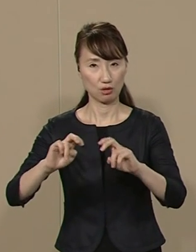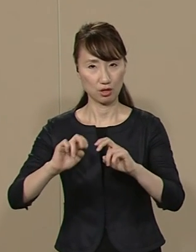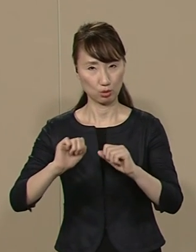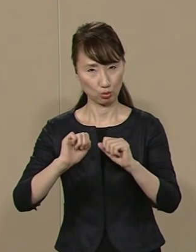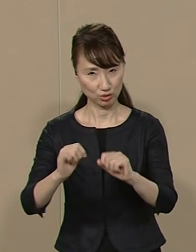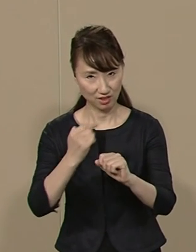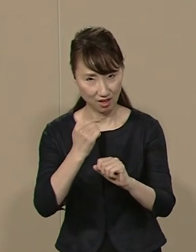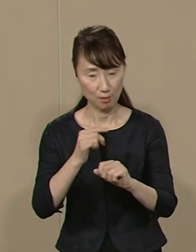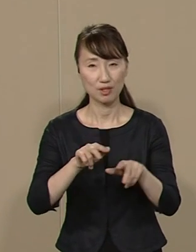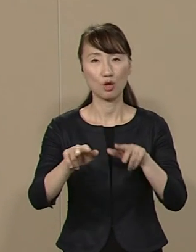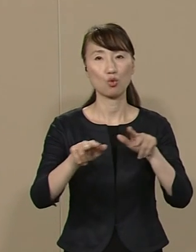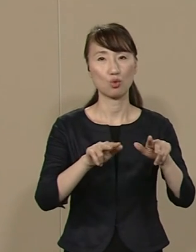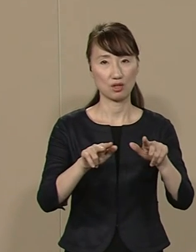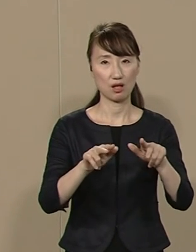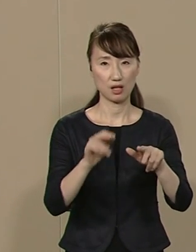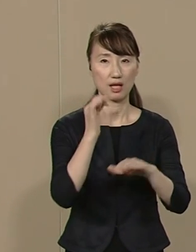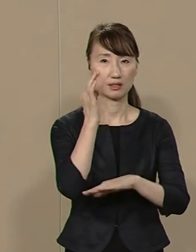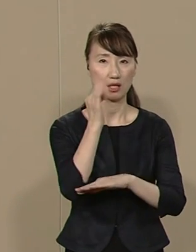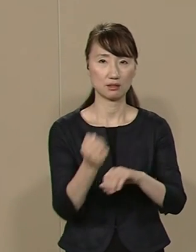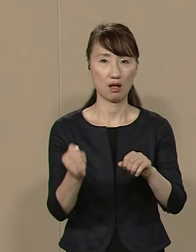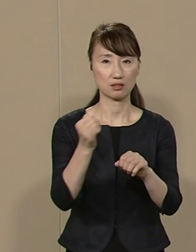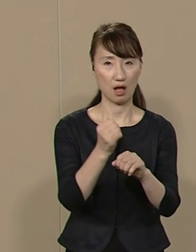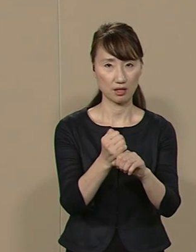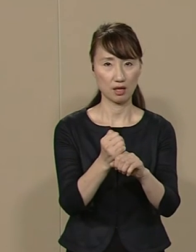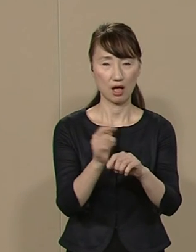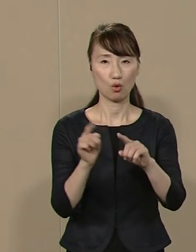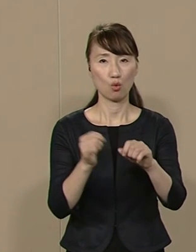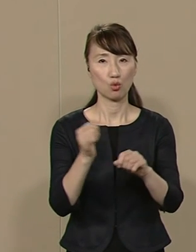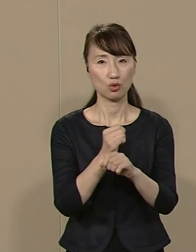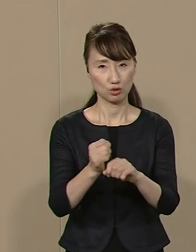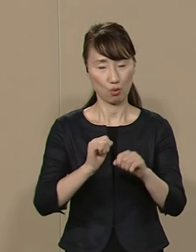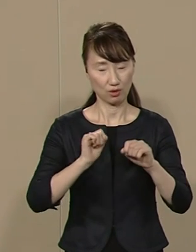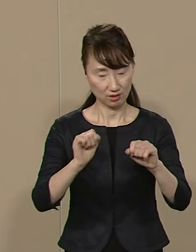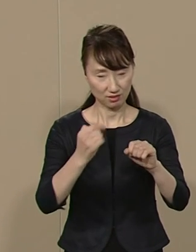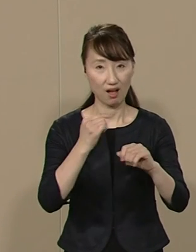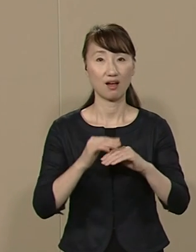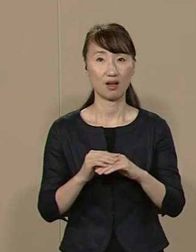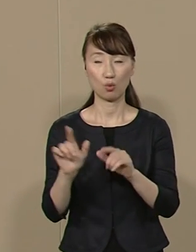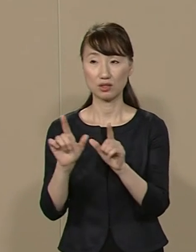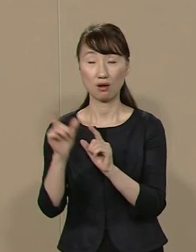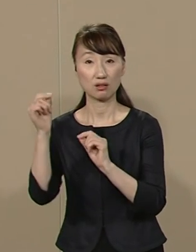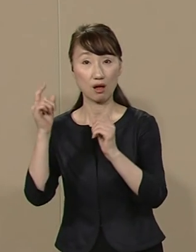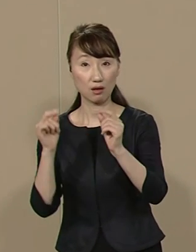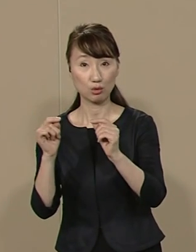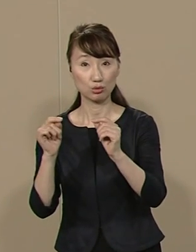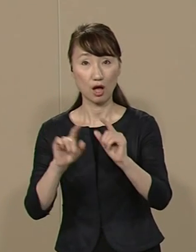行政で財政再建や 公共事業を執行し 早稲田大学 東洋大学で